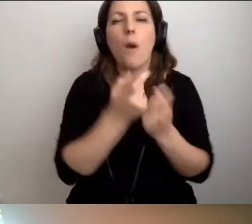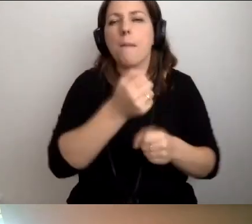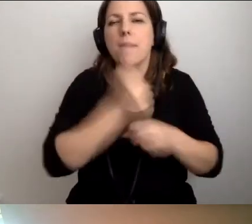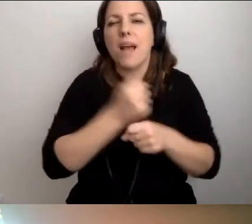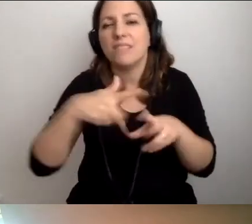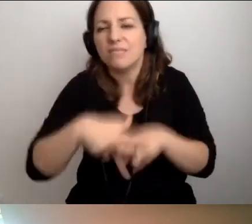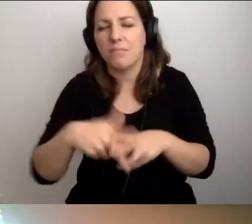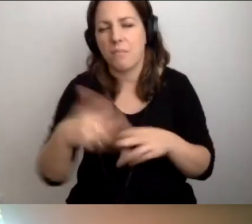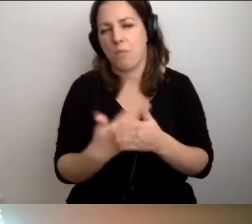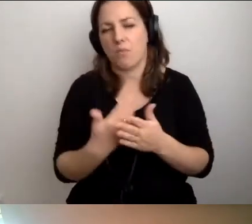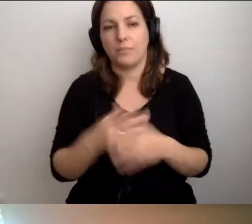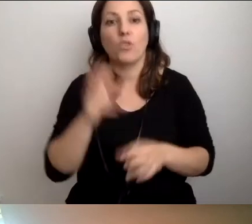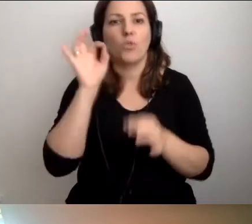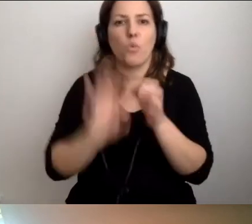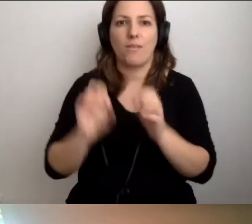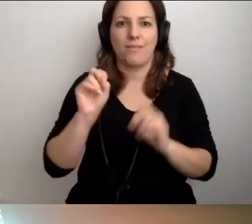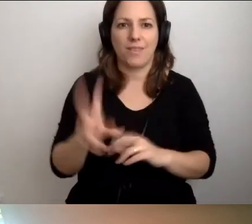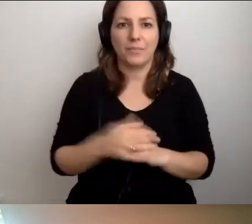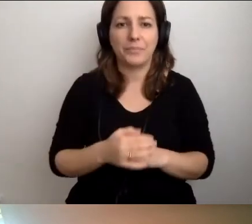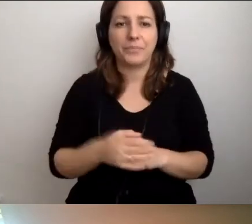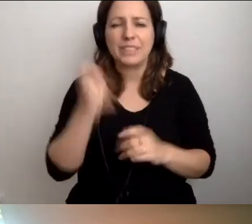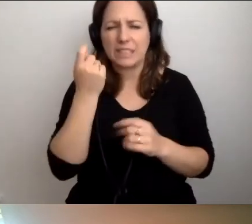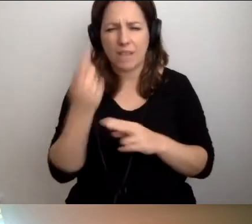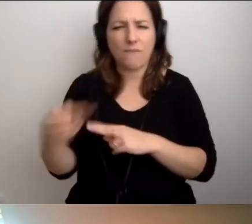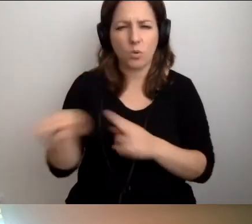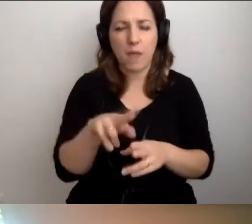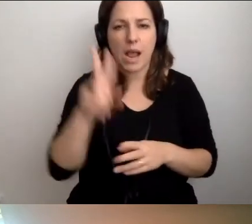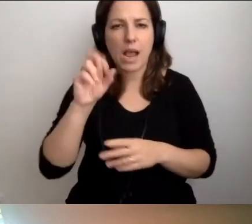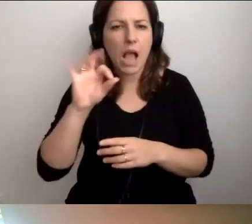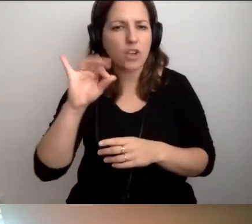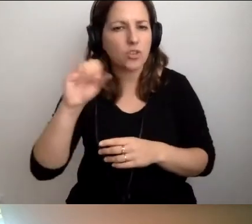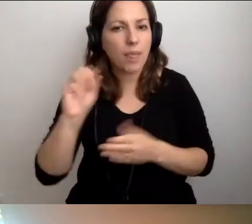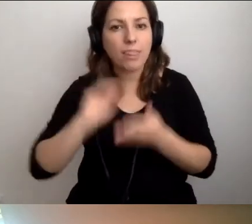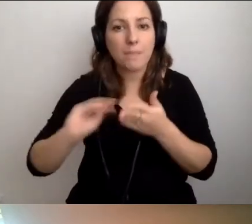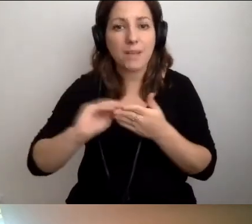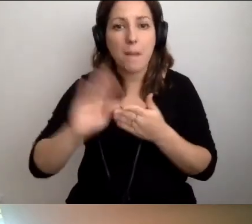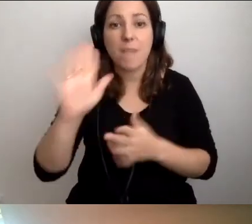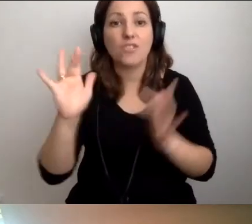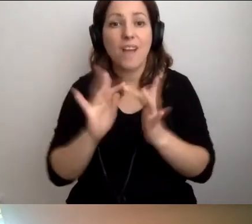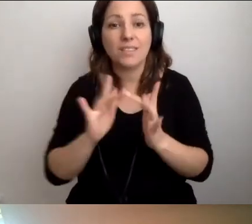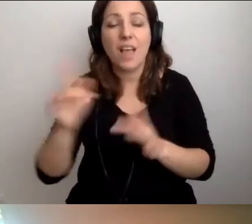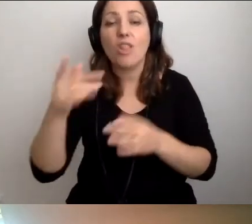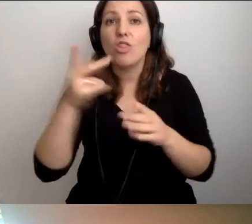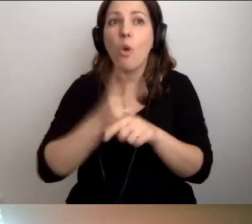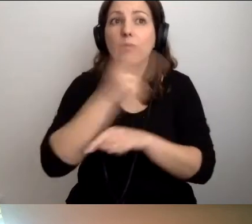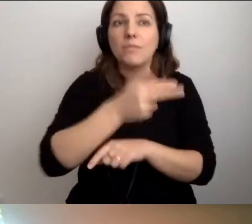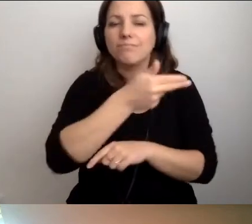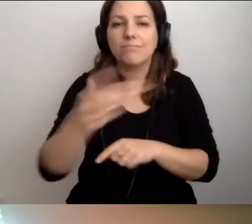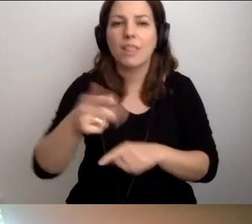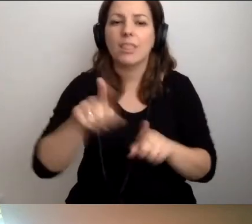MAŁGORZATA: Dokładnie. Zaraz wrócimy do tego tematu. Kasia napisała: Masz rację. O dostępności powinniśmy mówić także dzieciom.